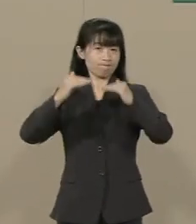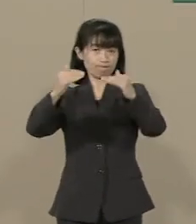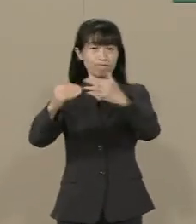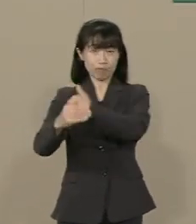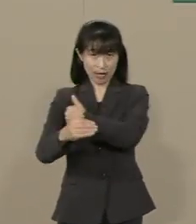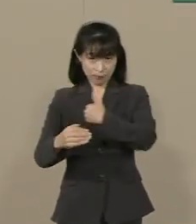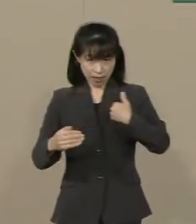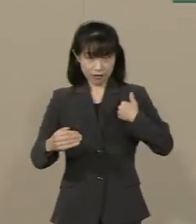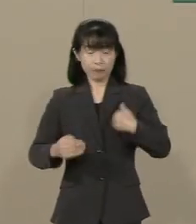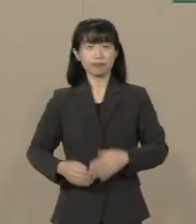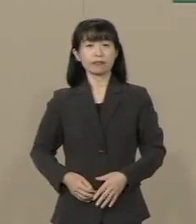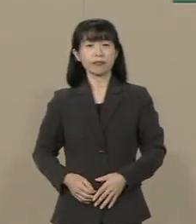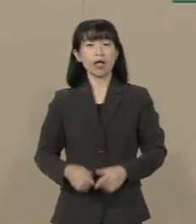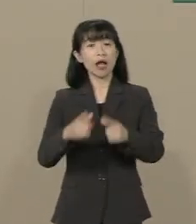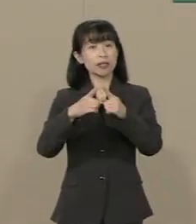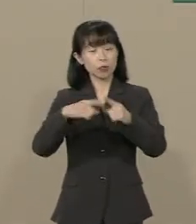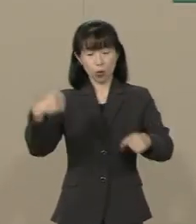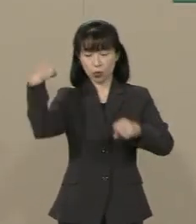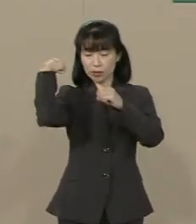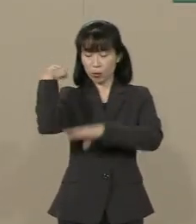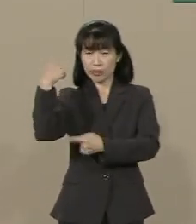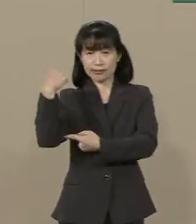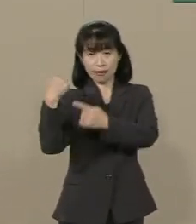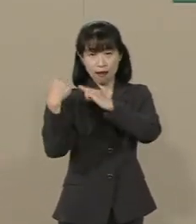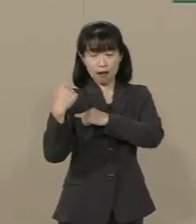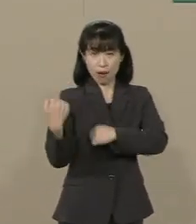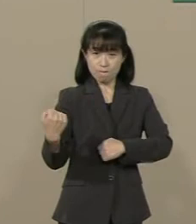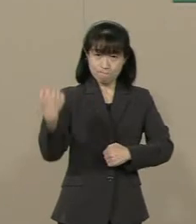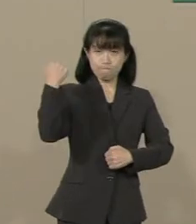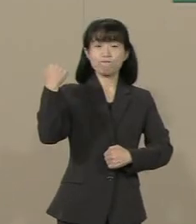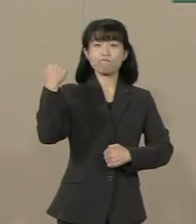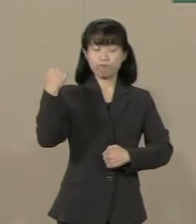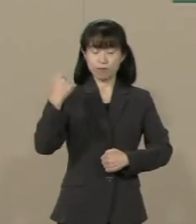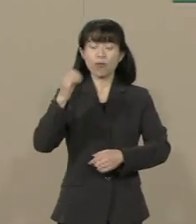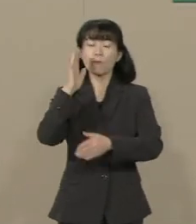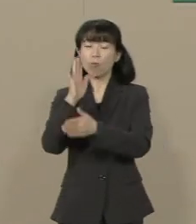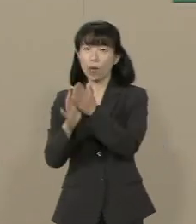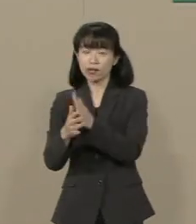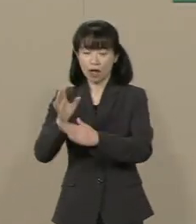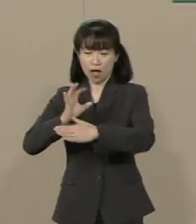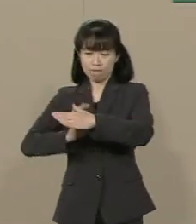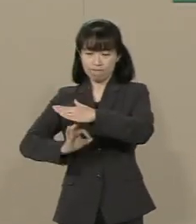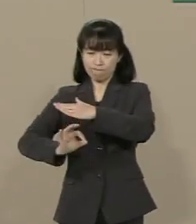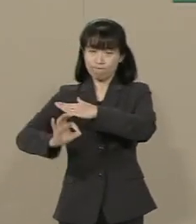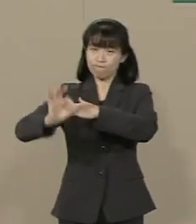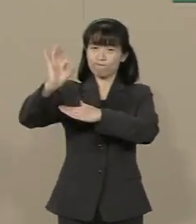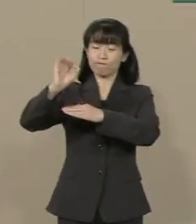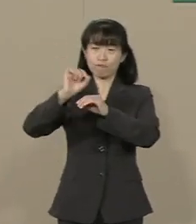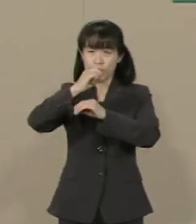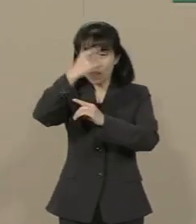日本の底力は引き出され 日本には再び太陽が上ります かつてのギリシャ･ローマのように